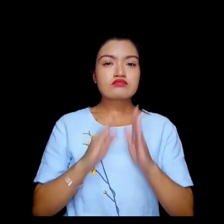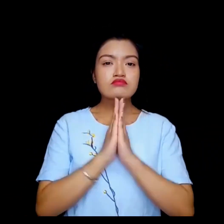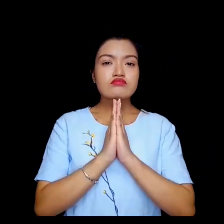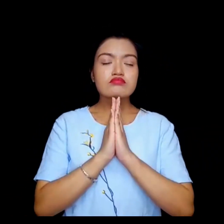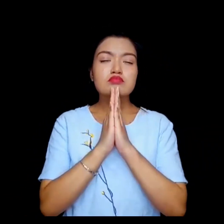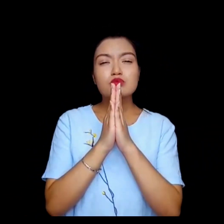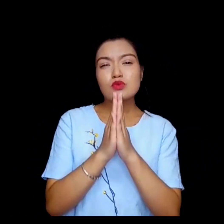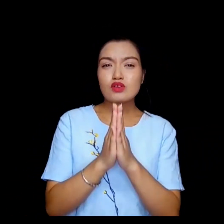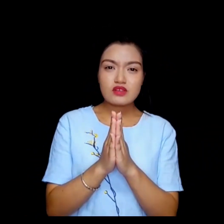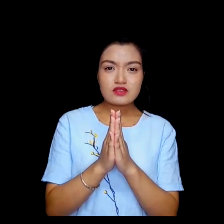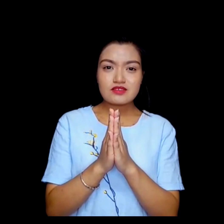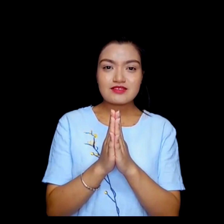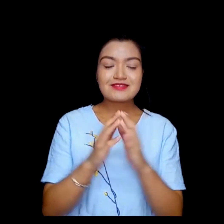कृपया